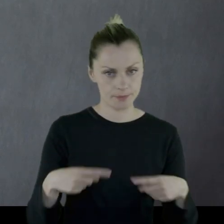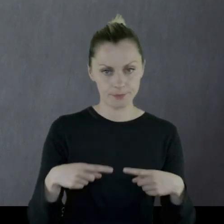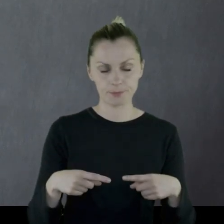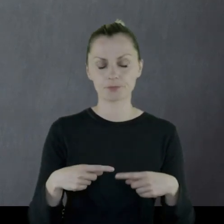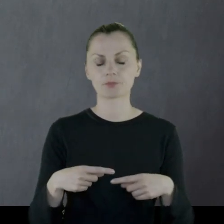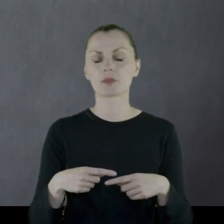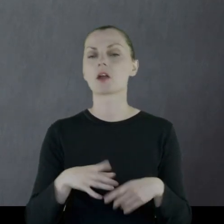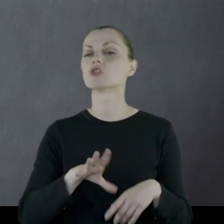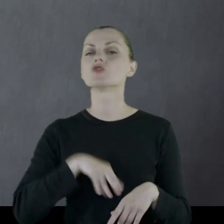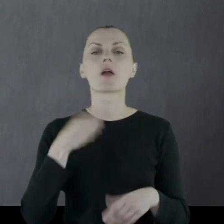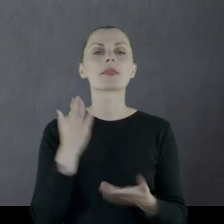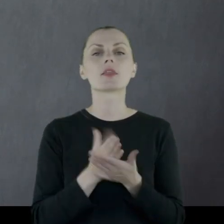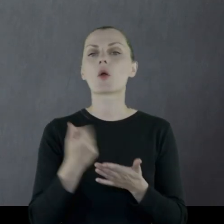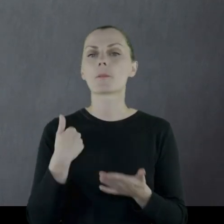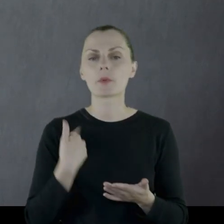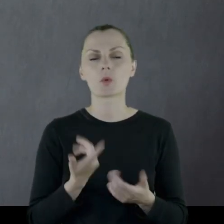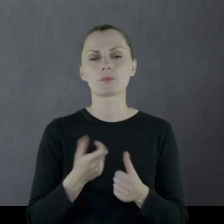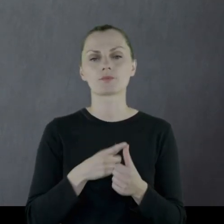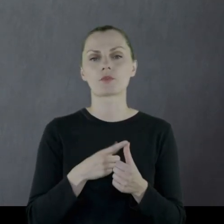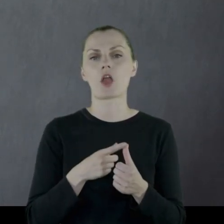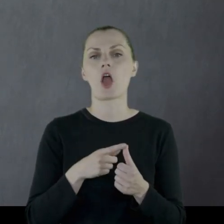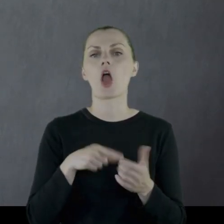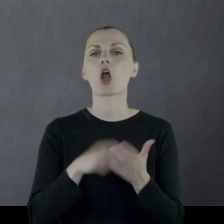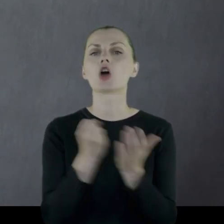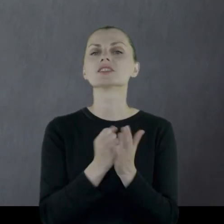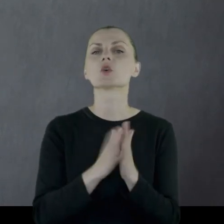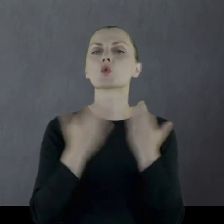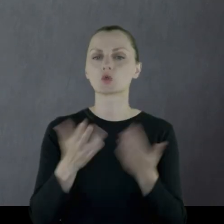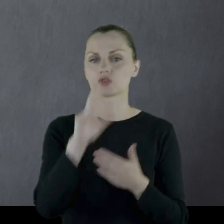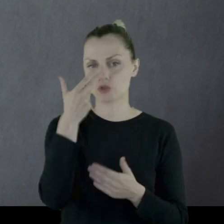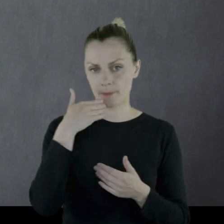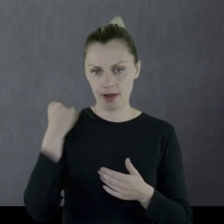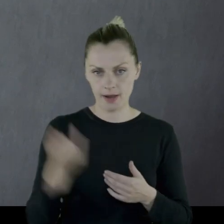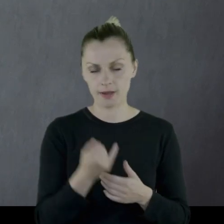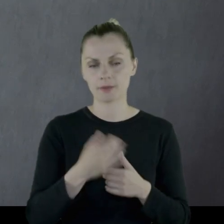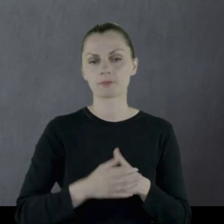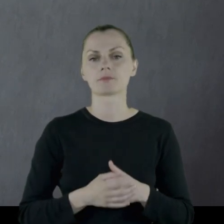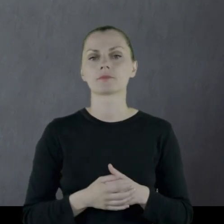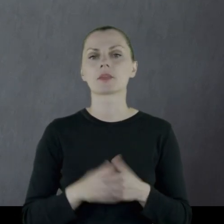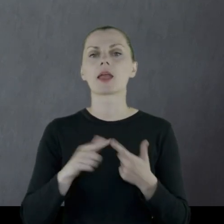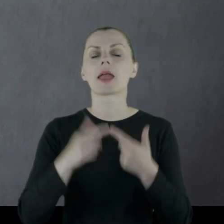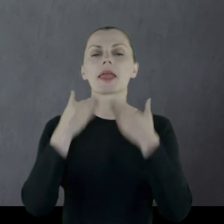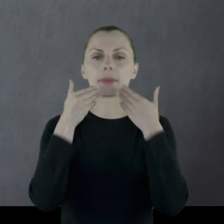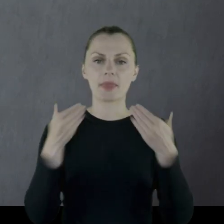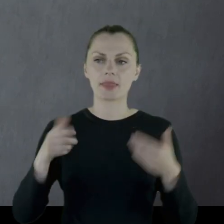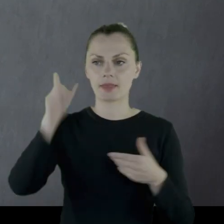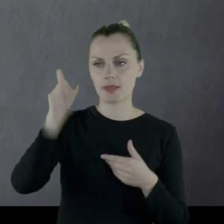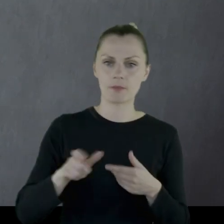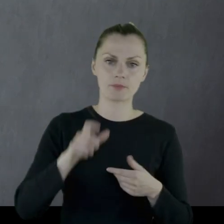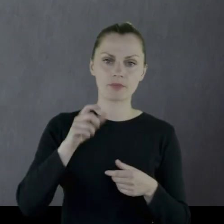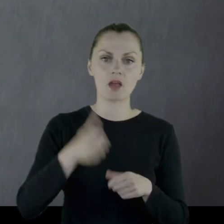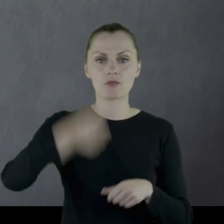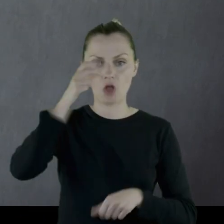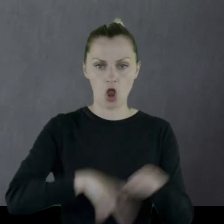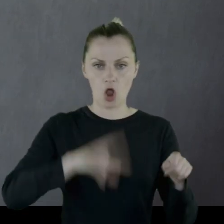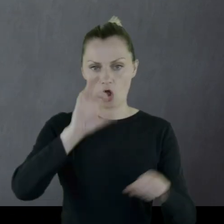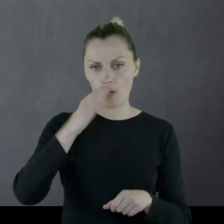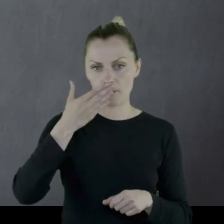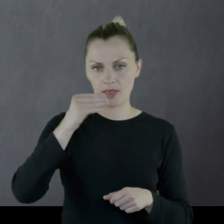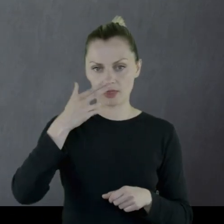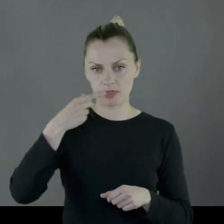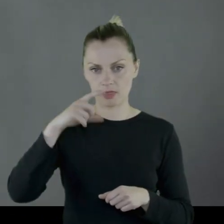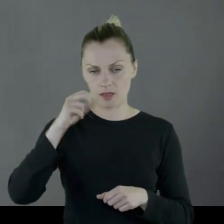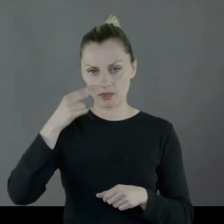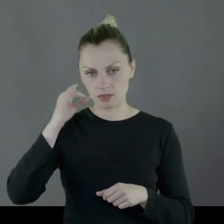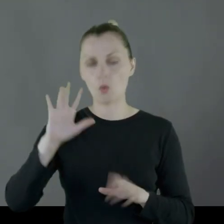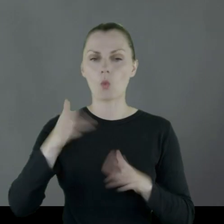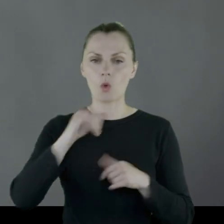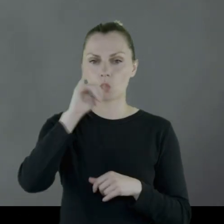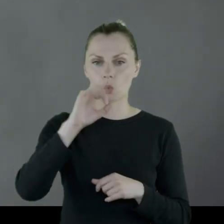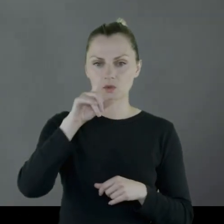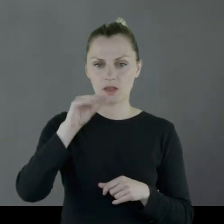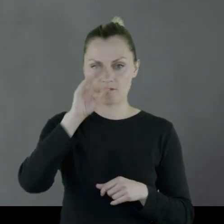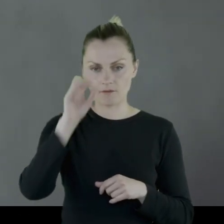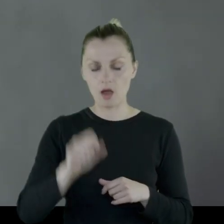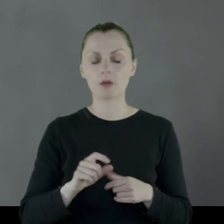Z świąt obchodzili święto Konstytucji 3 Maja, imieniny komendanta, czyli Józefa,